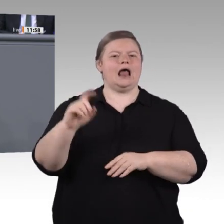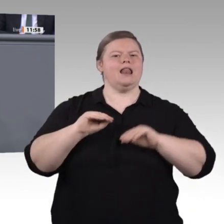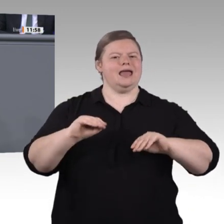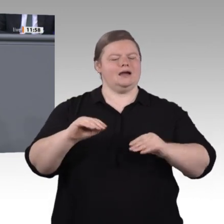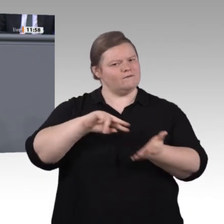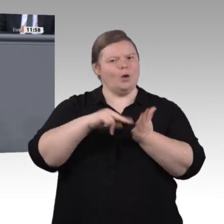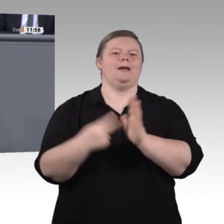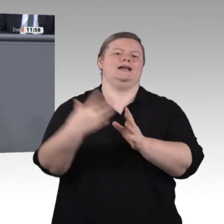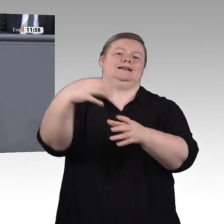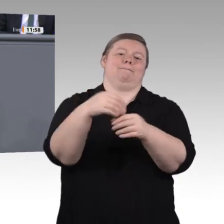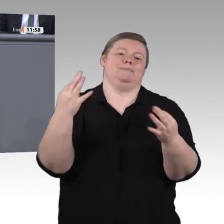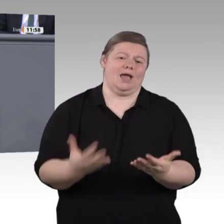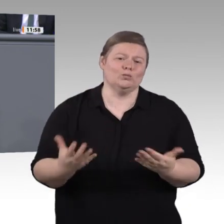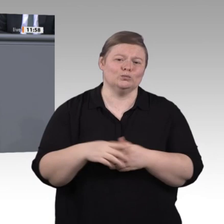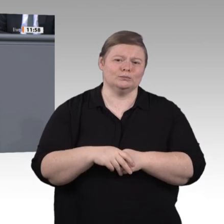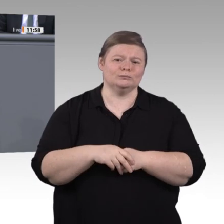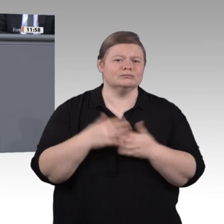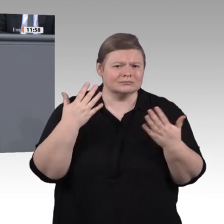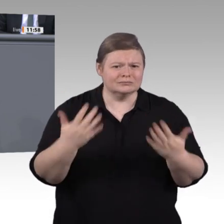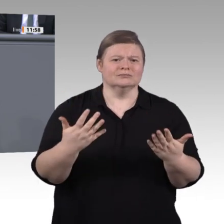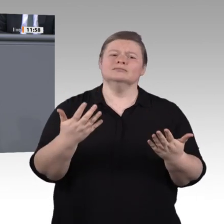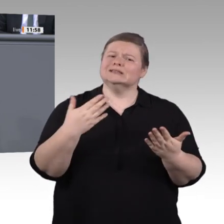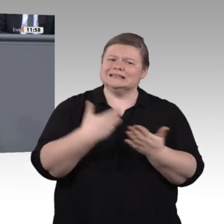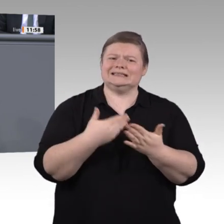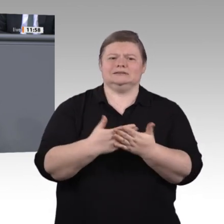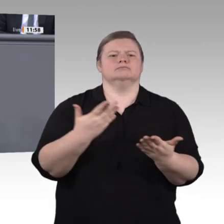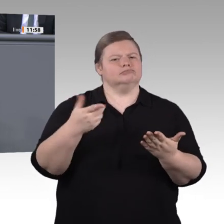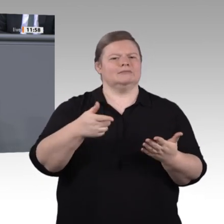gehen. Sorgen mache ich mir insbesondere um diejenigen, die ohne anerkannte Qualifikation